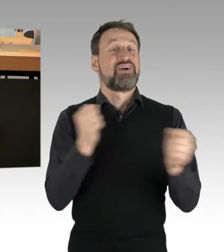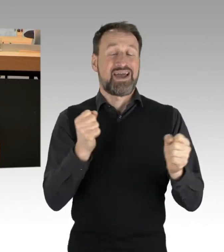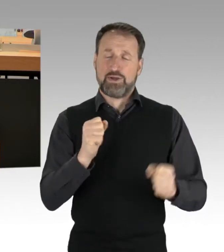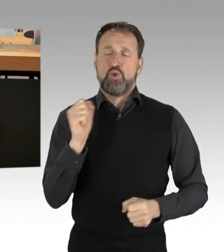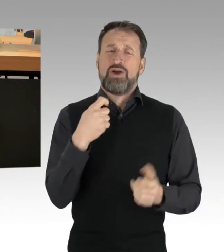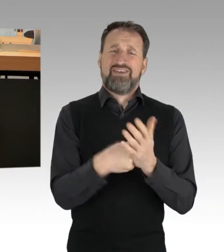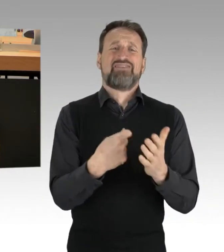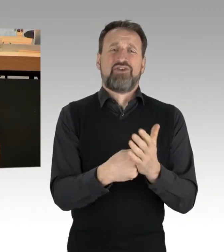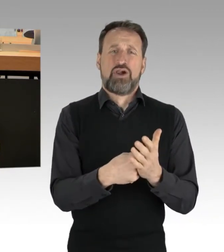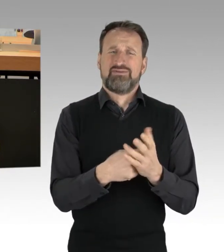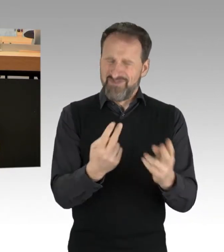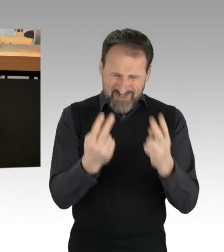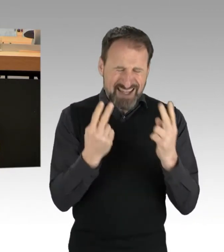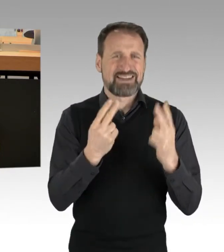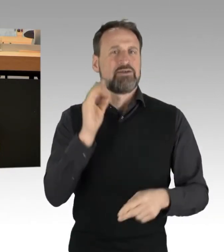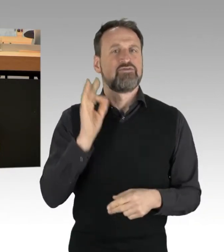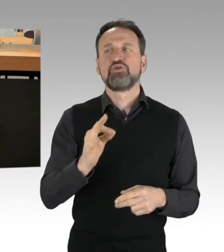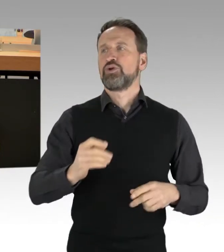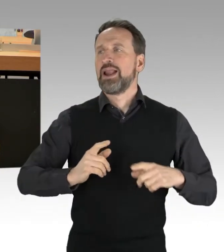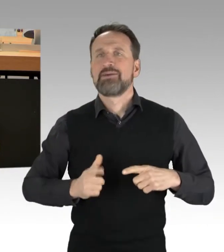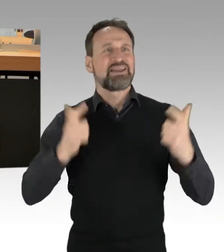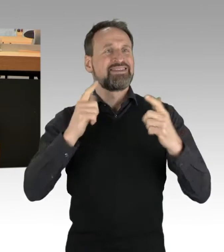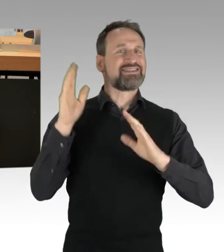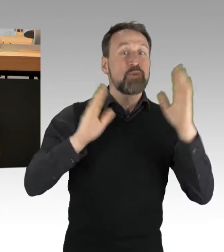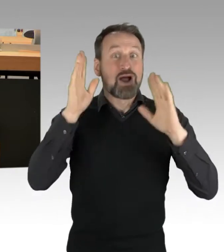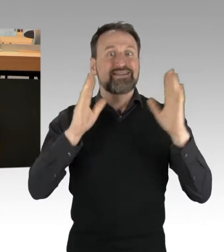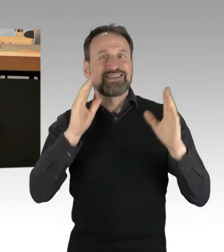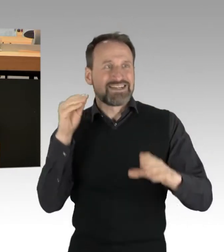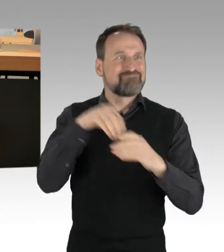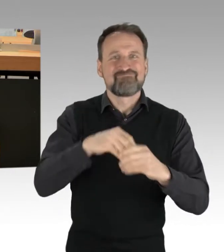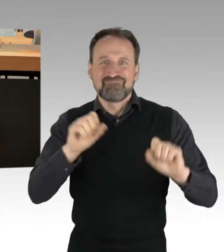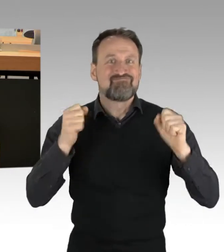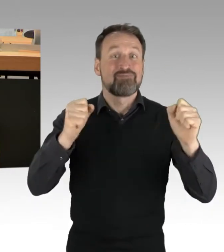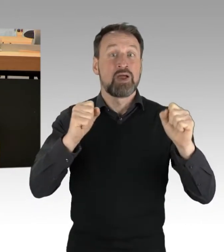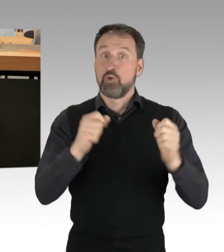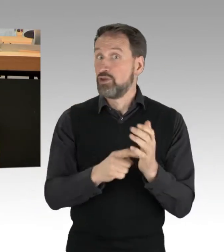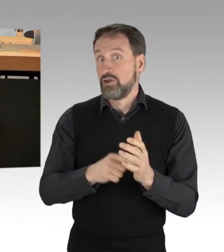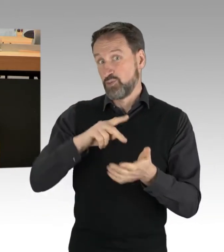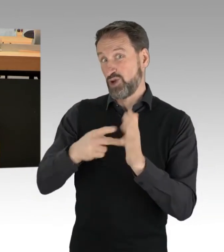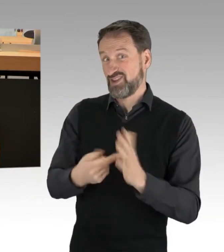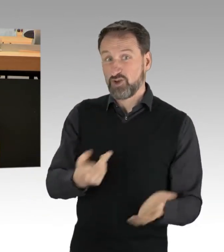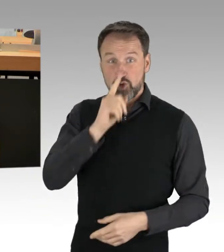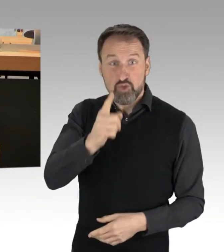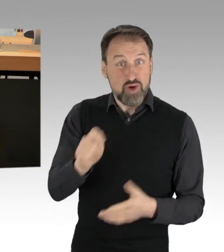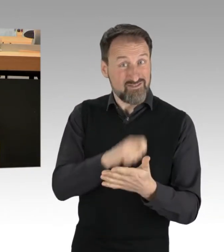einer lebendigen Demokratie mit Leben zu füllen. Denn Politik wird nicht nur alle fünf Jahre am Wahltag entschieden, sondern jeden Tag,